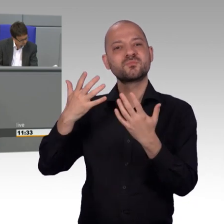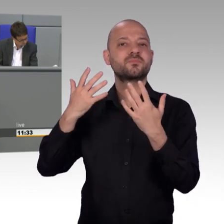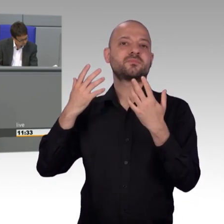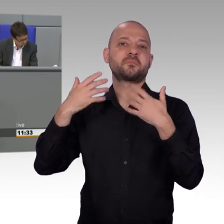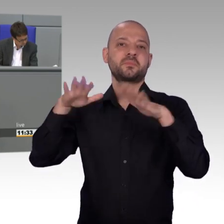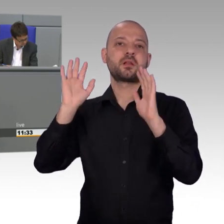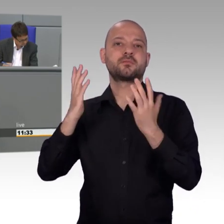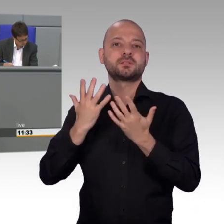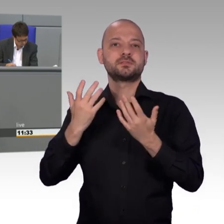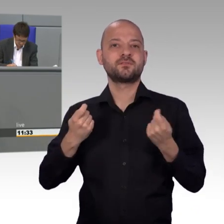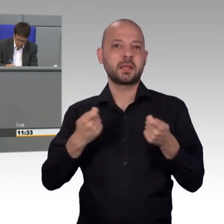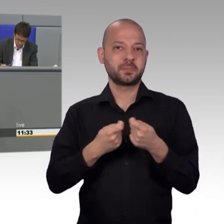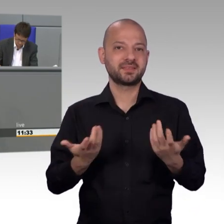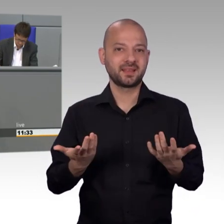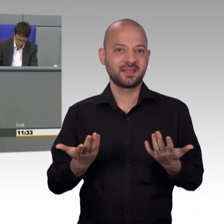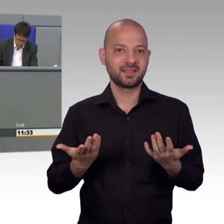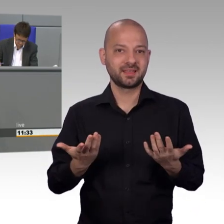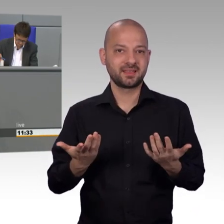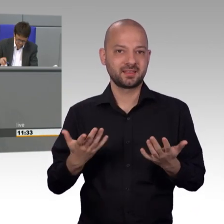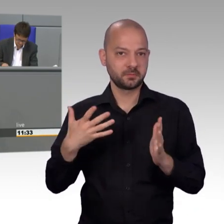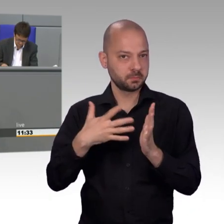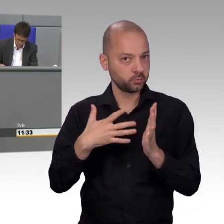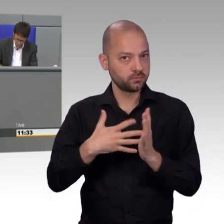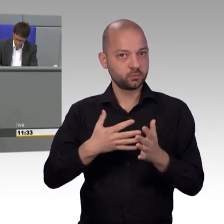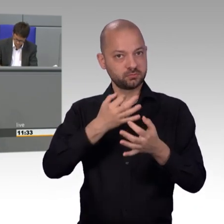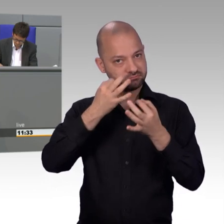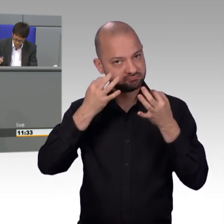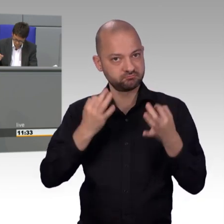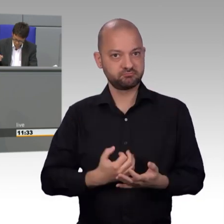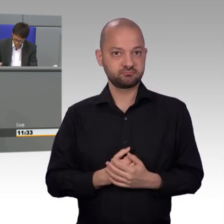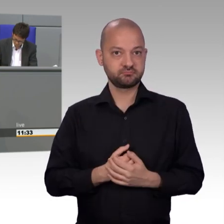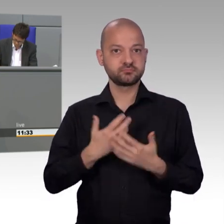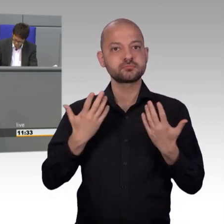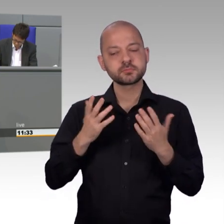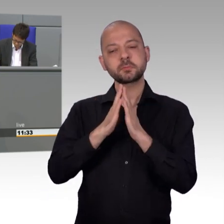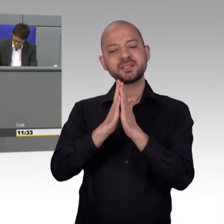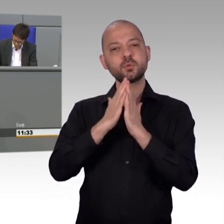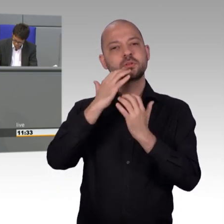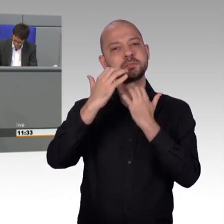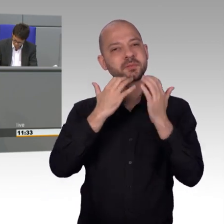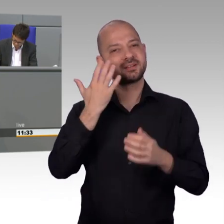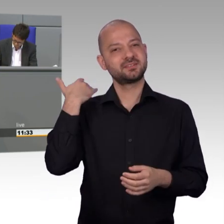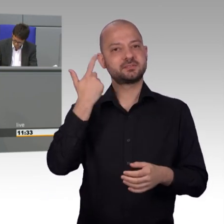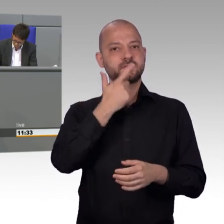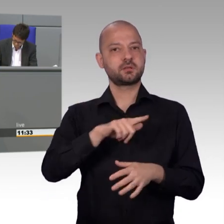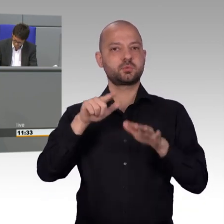gefordert wird insbesondere eine höhere Präsenz der Abgeordneten im Bundestag und Volksabstimmungen auf Bundesebene.